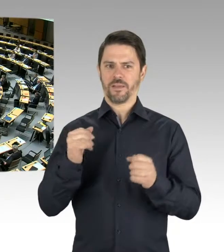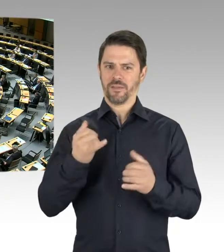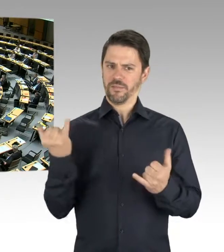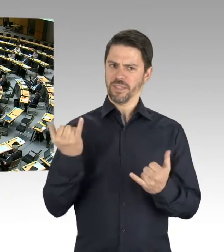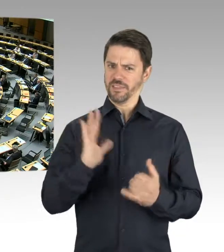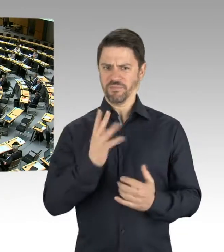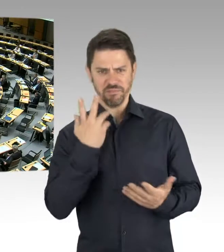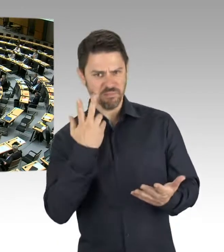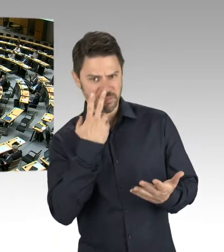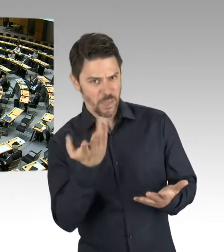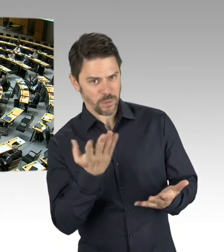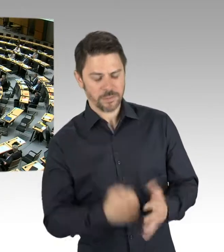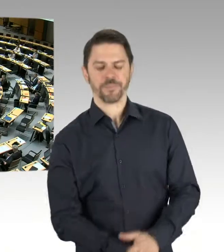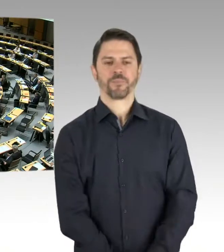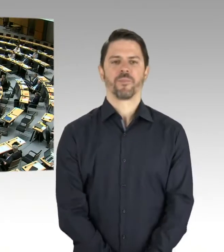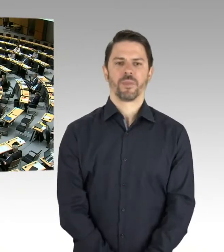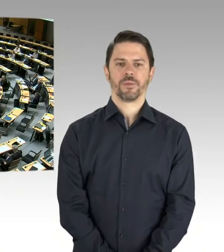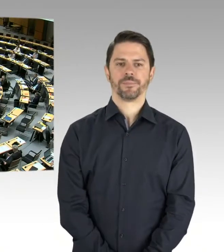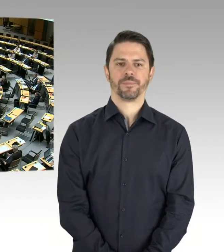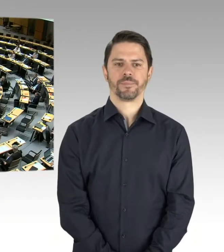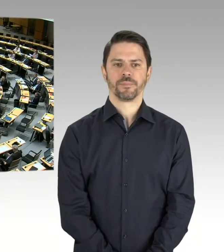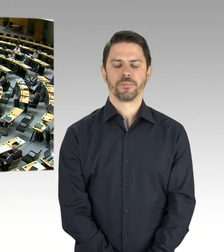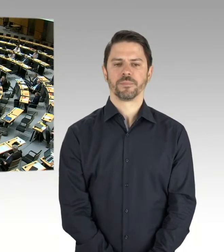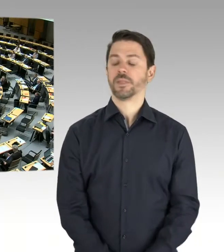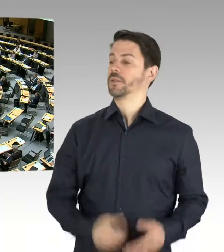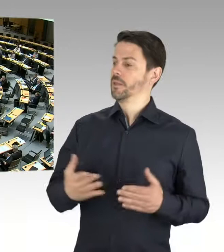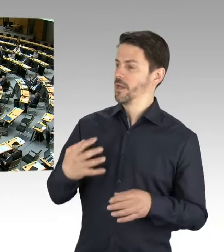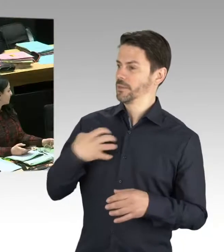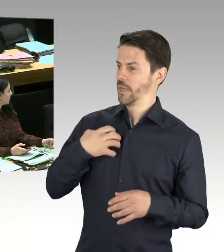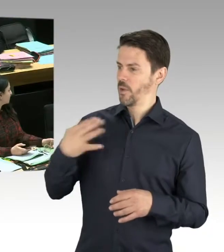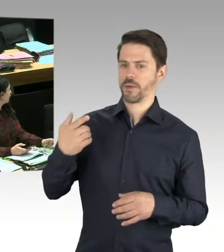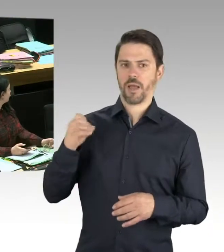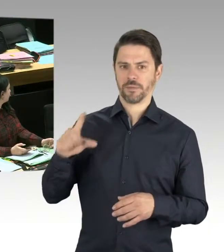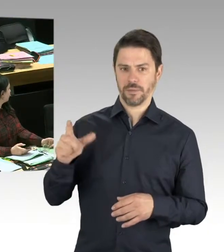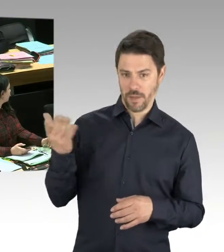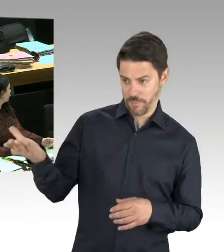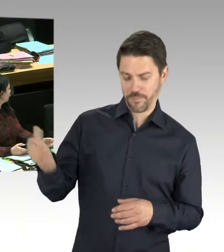(Präsidium) Herr Senator Geisel. Bitte schön. (Rednerwechsel) Herr Präsident, meine sehr geehrten Damen und Herren,